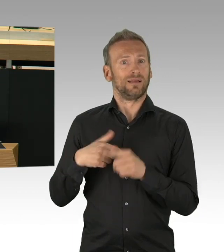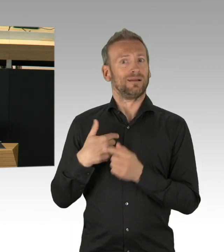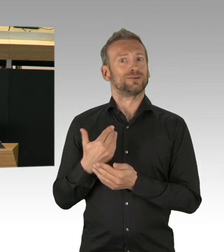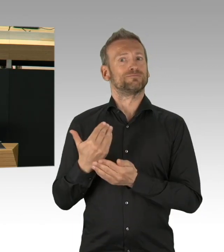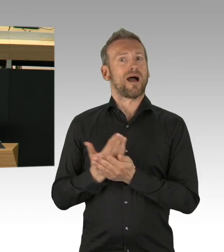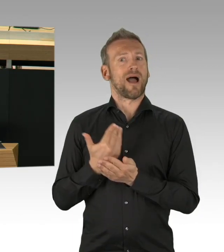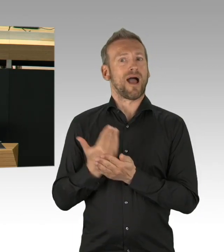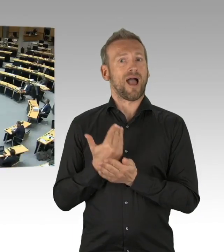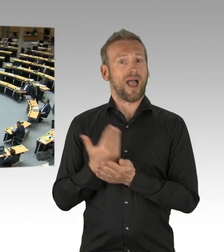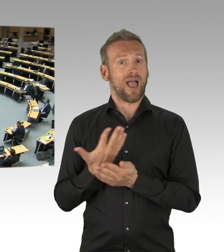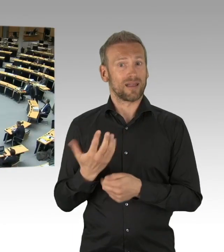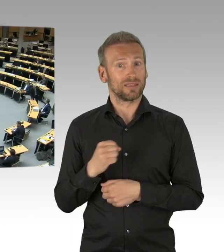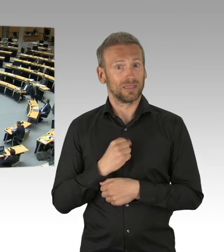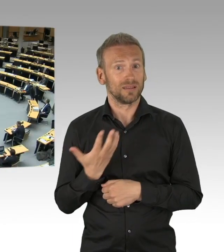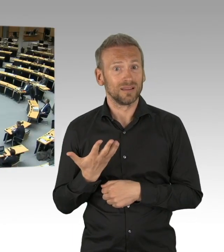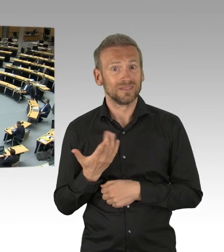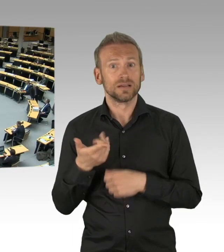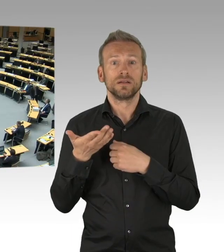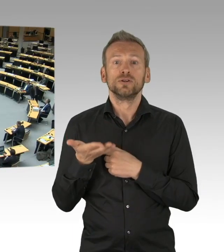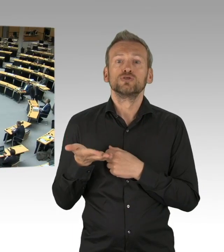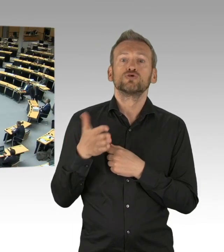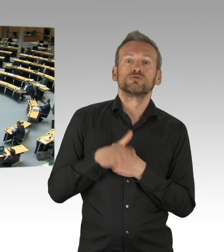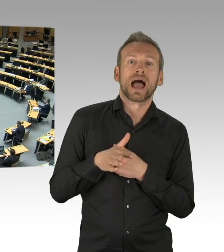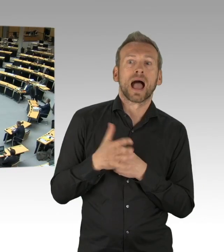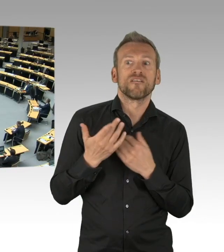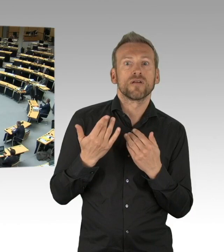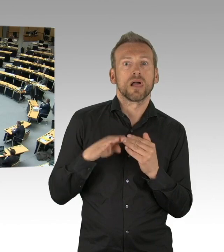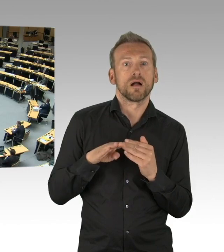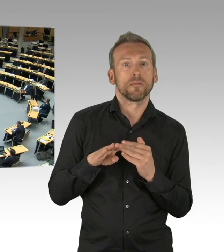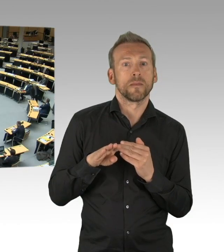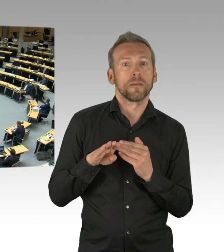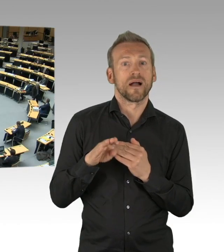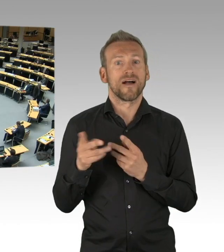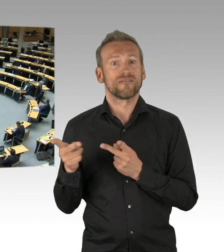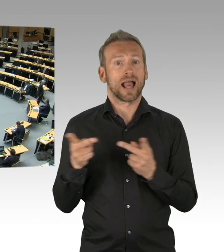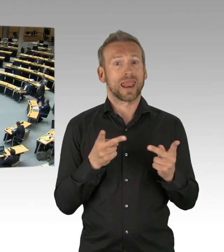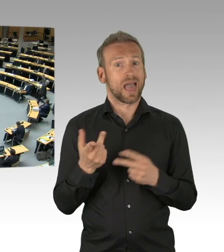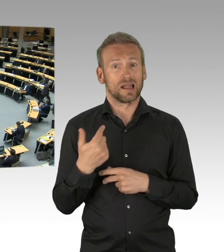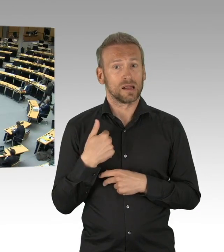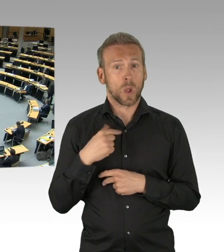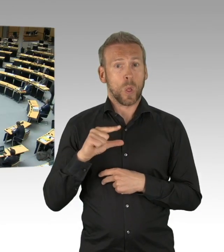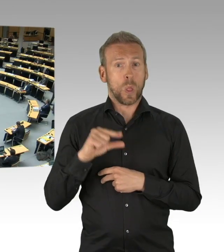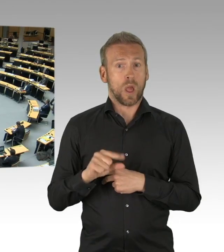Wie aber, meine Damen und Herren, finden wir das richtige Maß? Je länger die Eindämmungsmaßnahmen dauern,